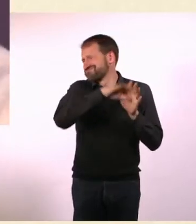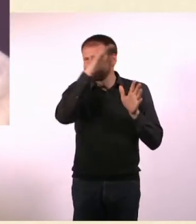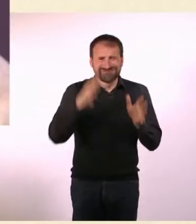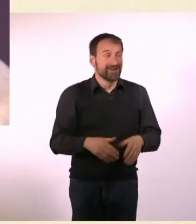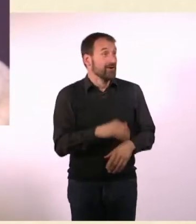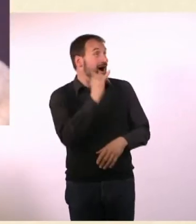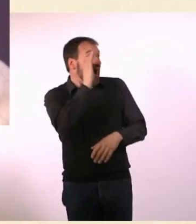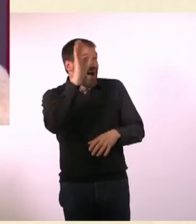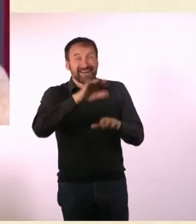Das Tollste war nicht, dass ich 200 Mark dafür gekriegt habe,